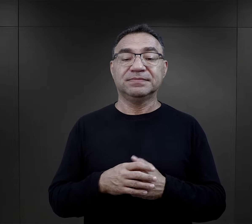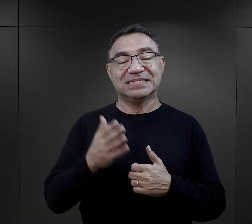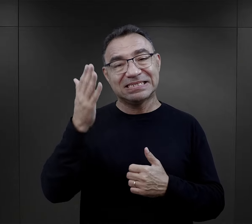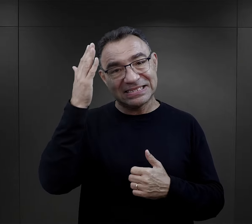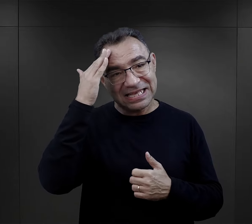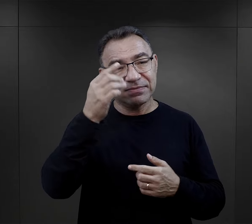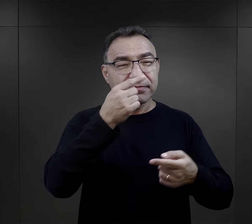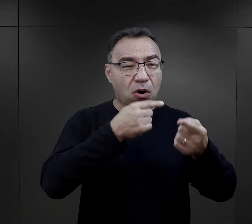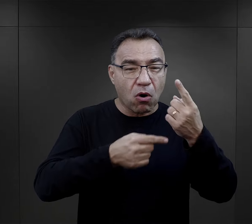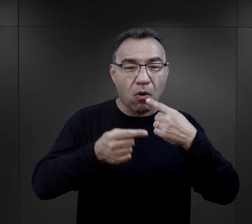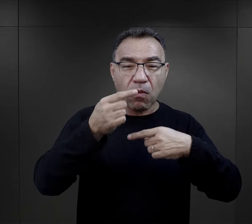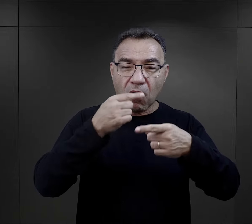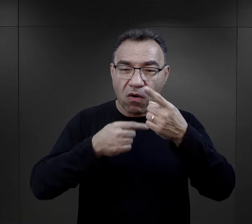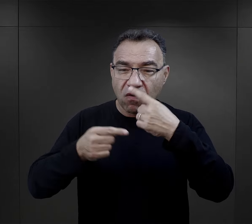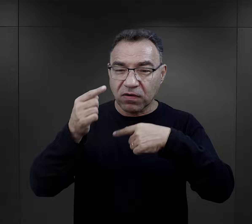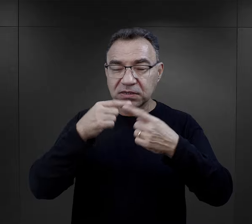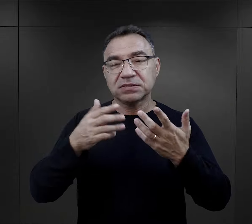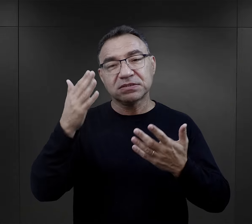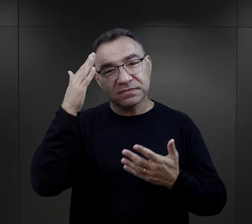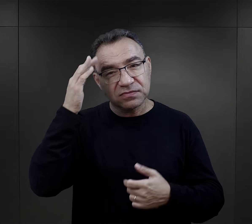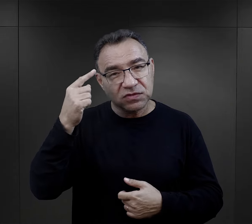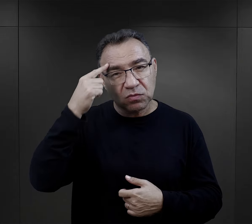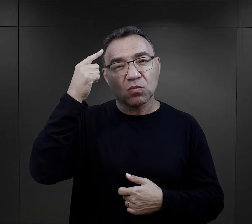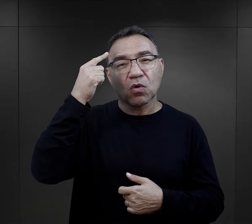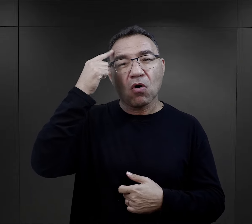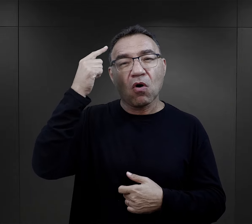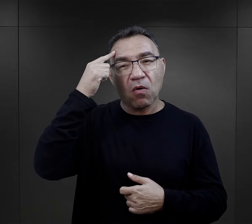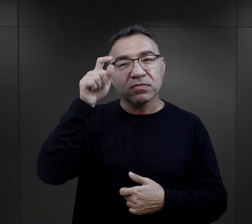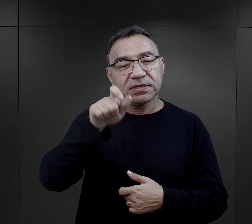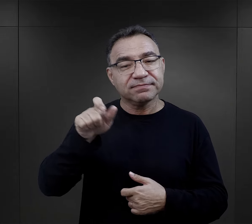którą znamy z relacji, którą znamy również ze wspomnień.